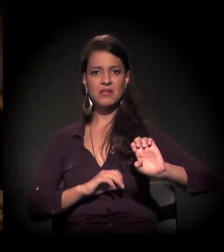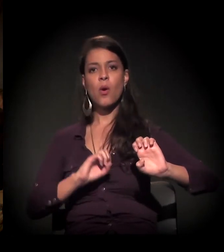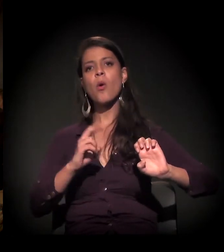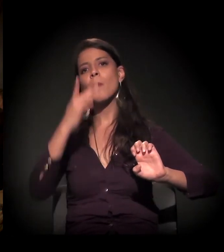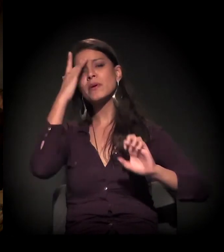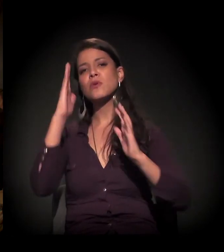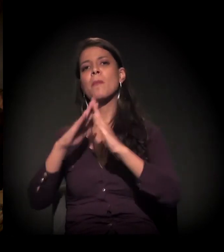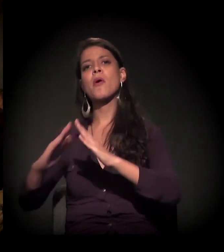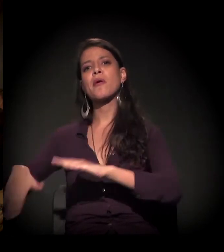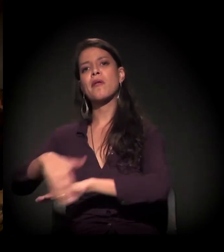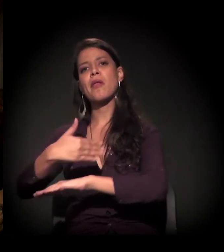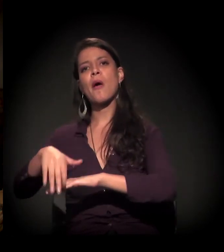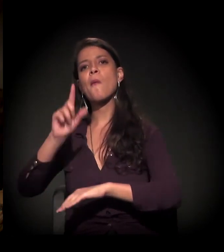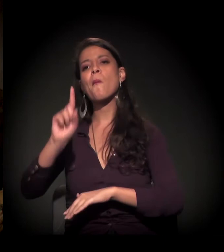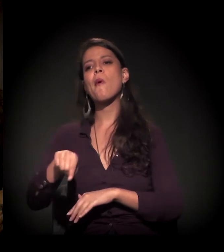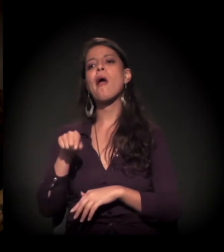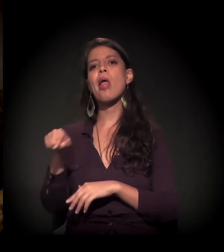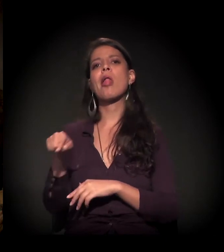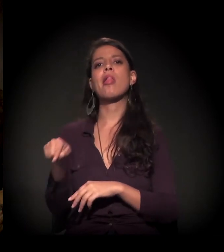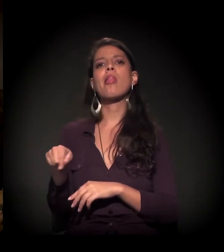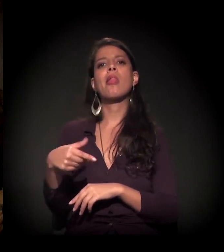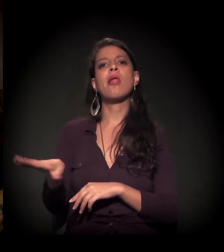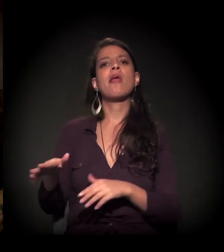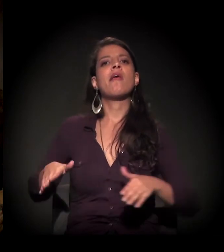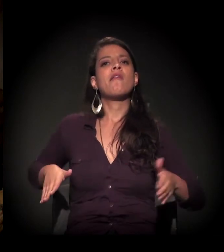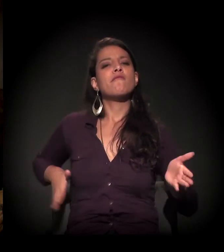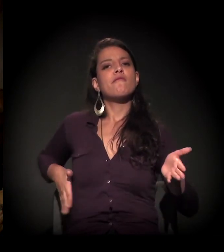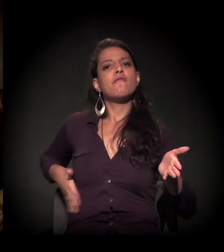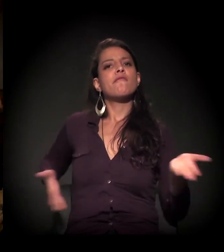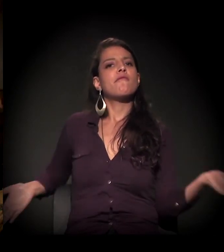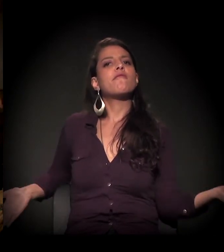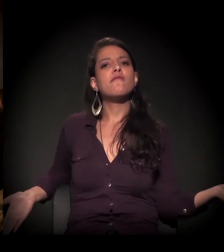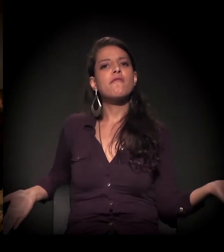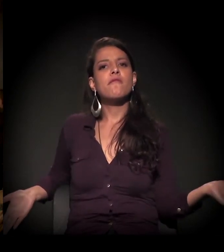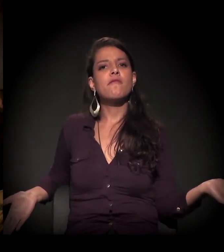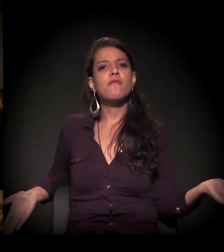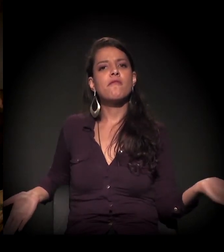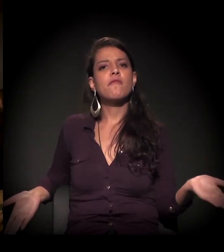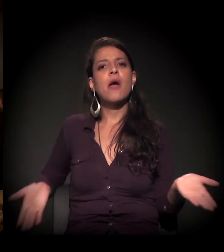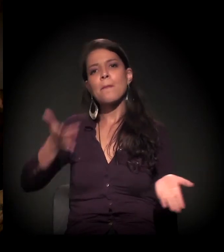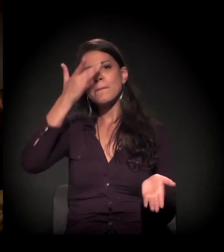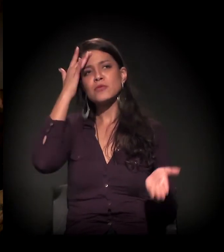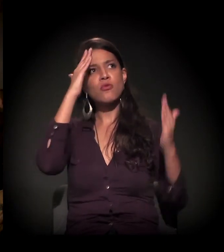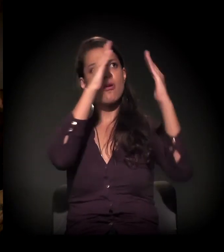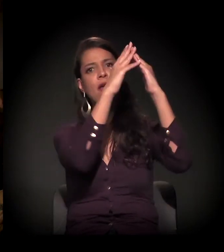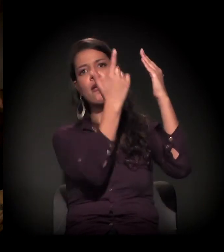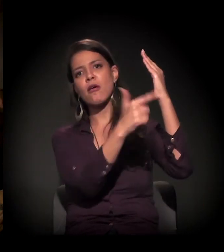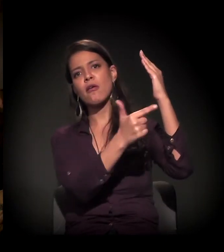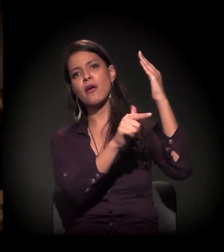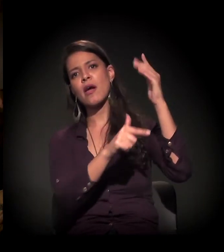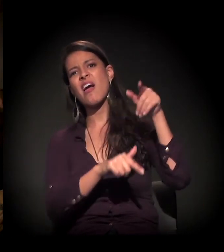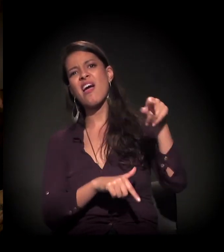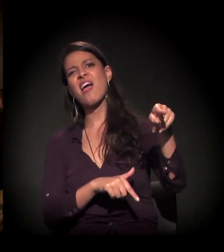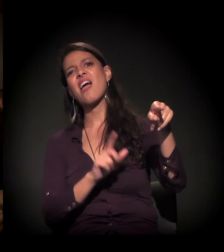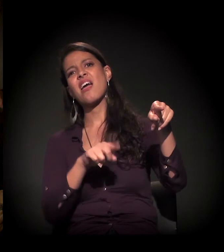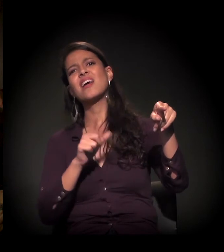O morador de rua é como se fosse "Ah, porque ele é vagabundo", e o sem teto é...